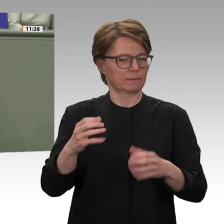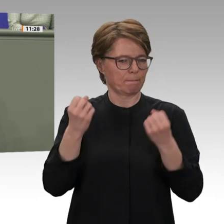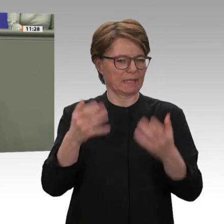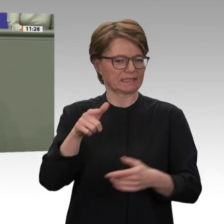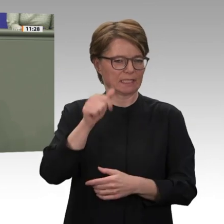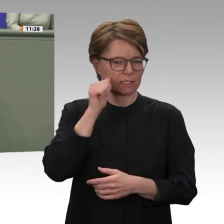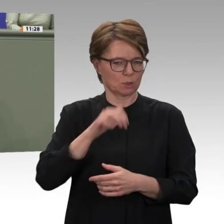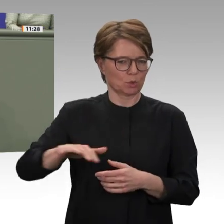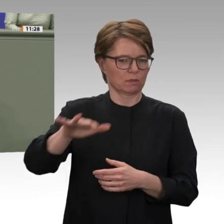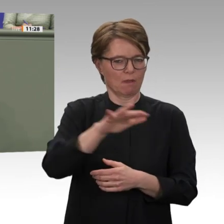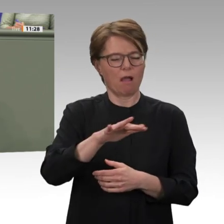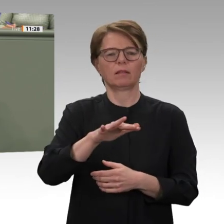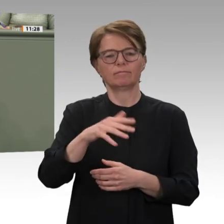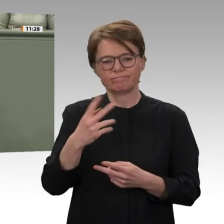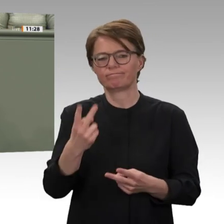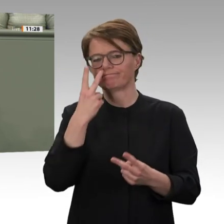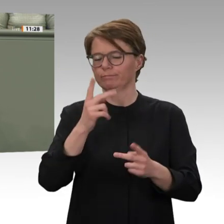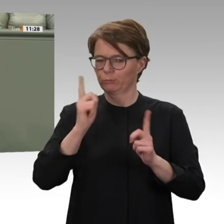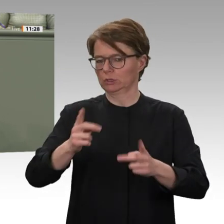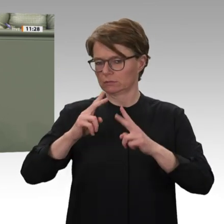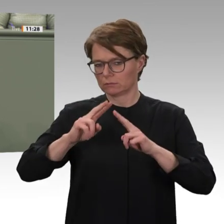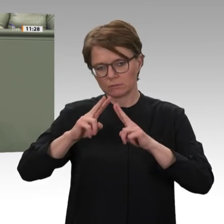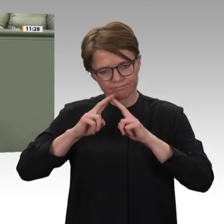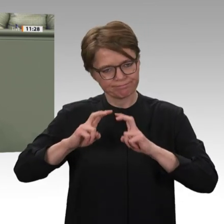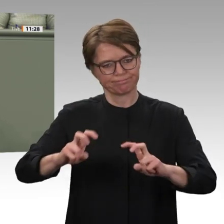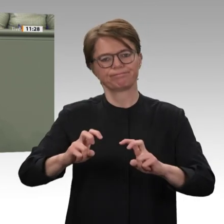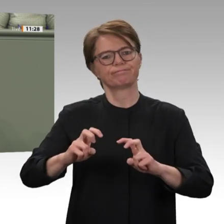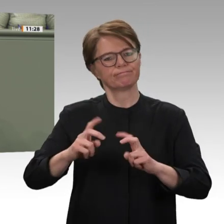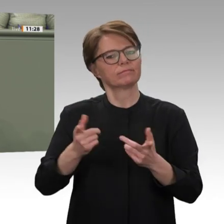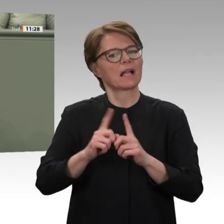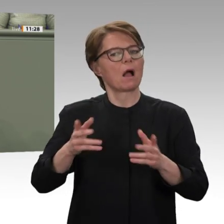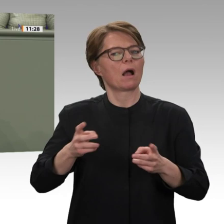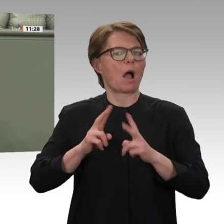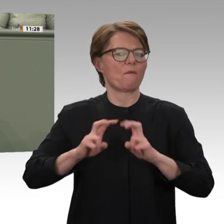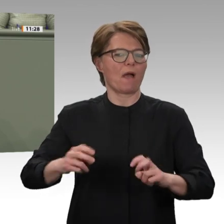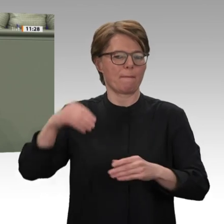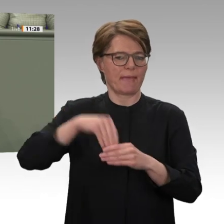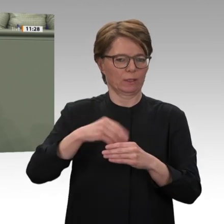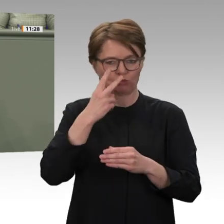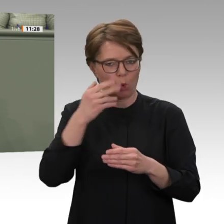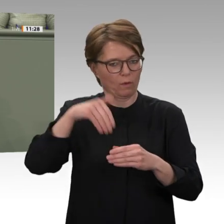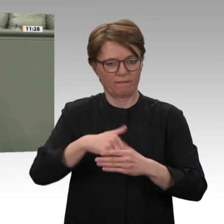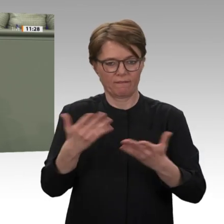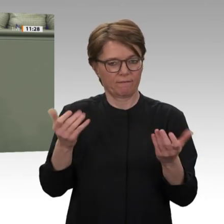Der Übergangsprozess, in dem das Militär, alte Eliten und die junge Zivilgesellschaft